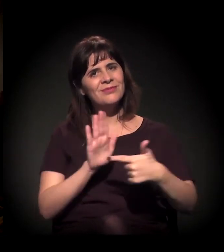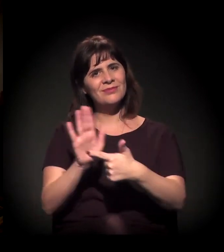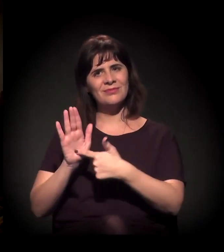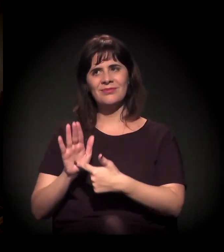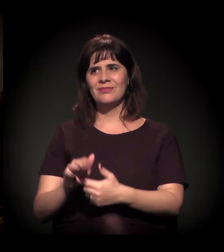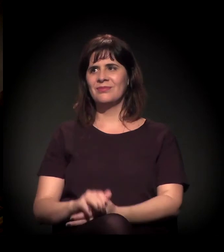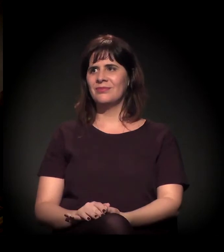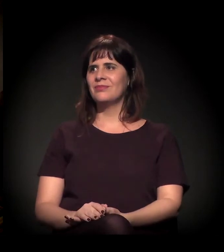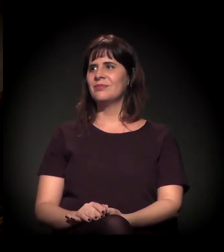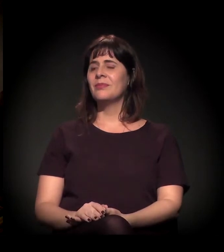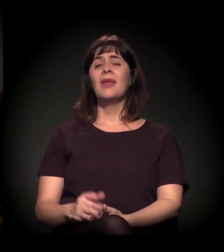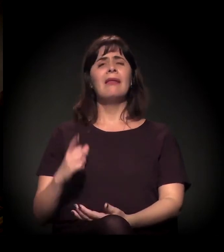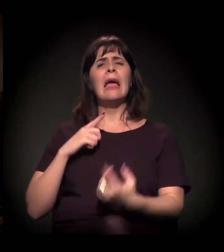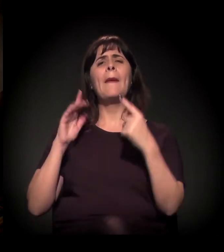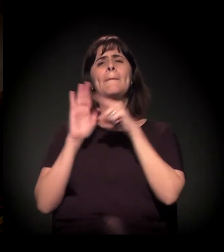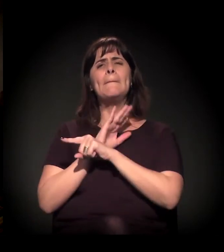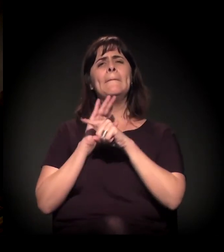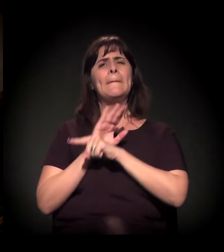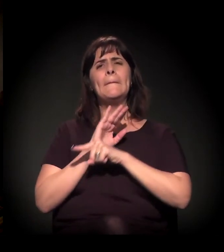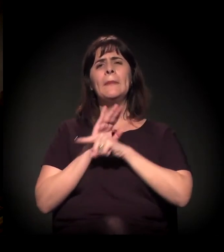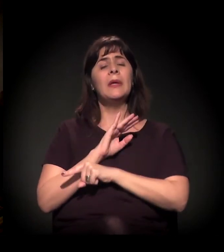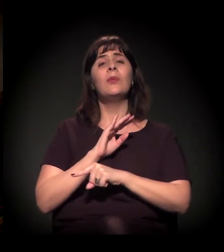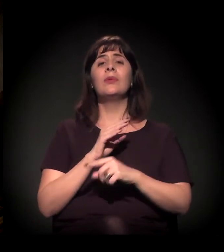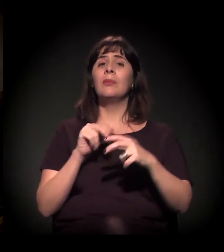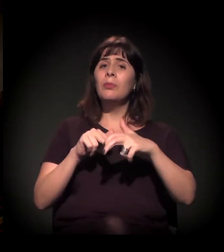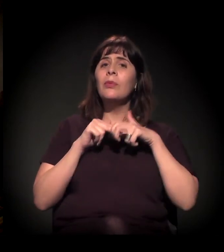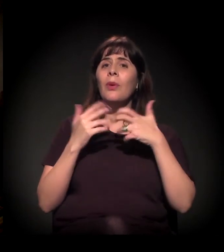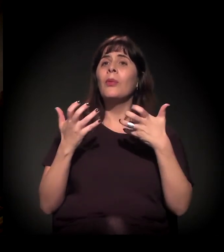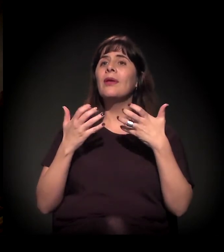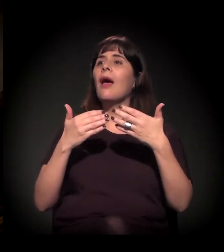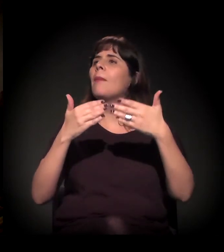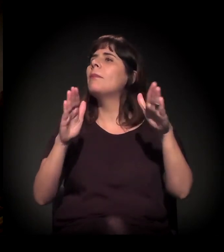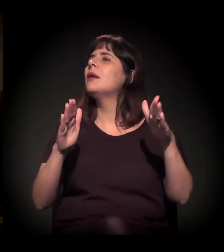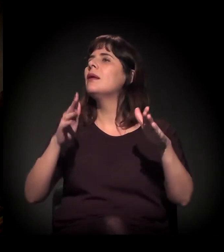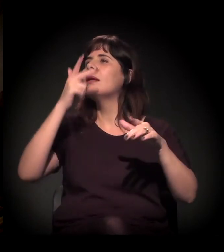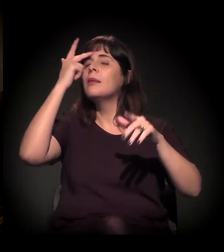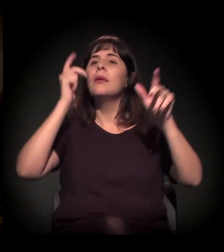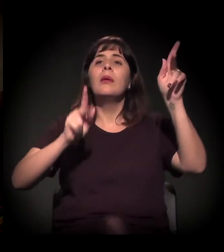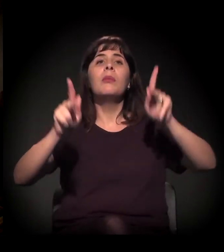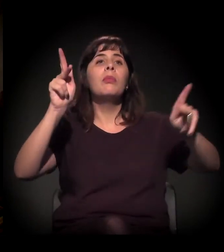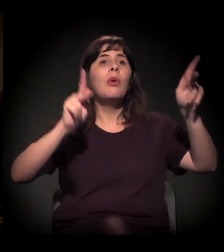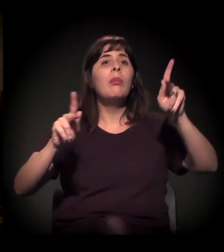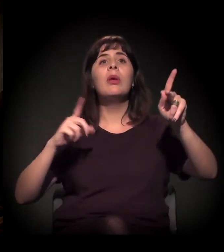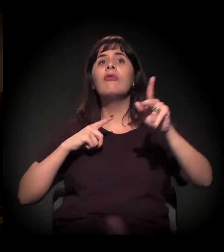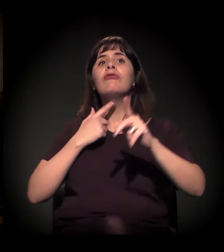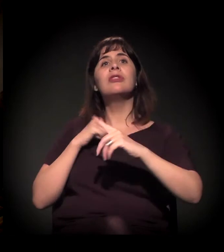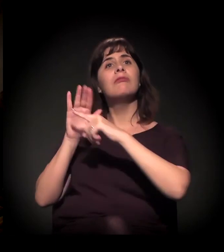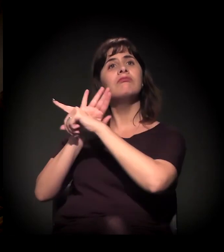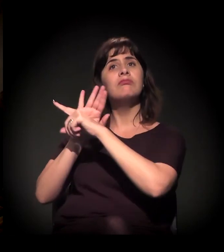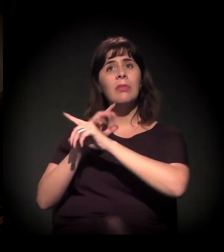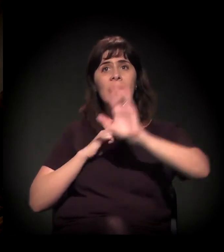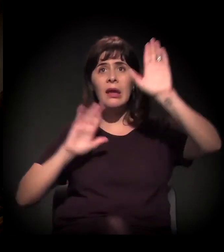para a gente ter o máximo de tempo possível para o público participar. Alguém quer entrar na conversa? Alguém tem alguma dúvida?